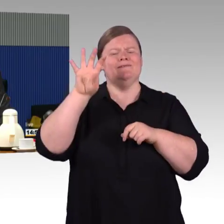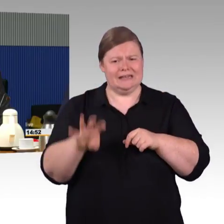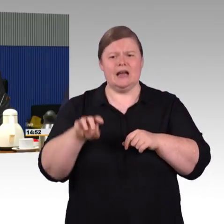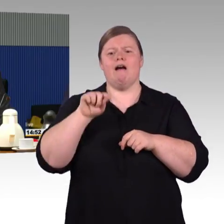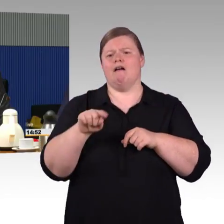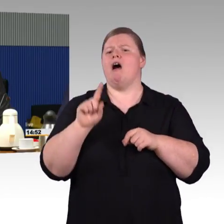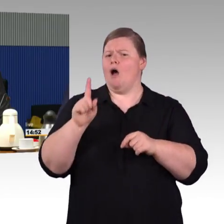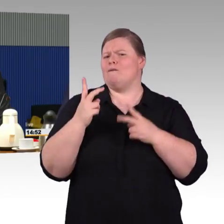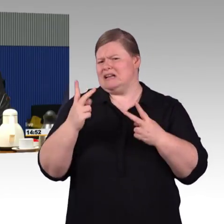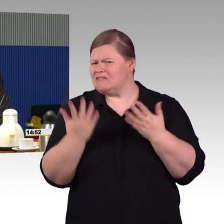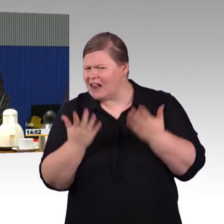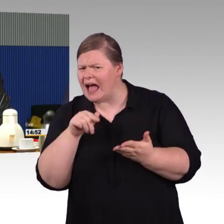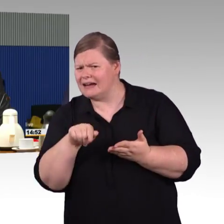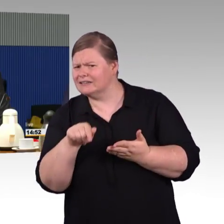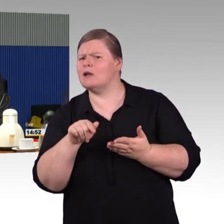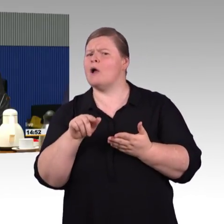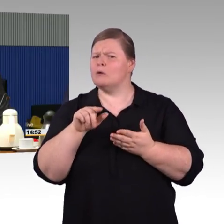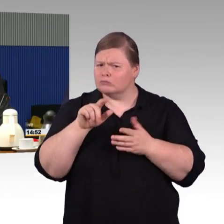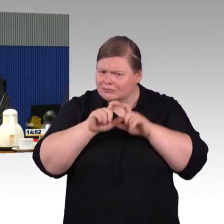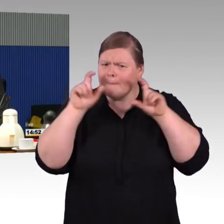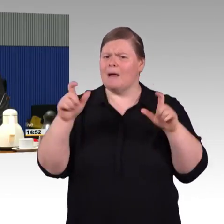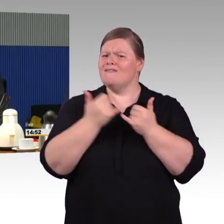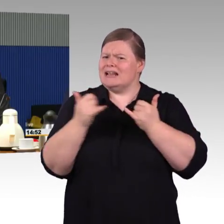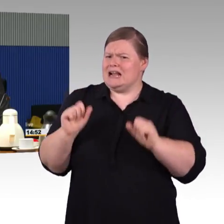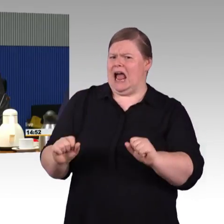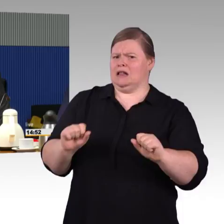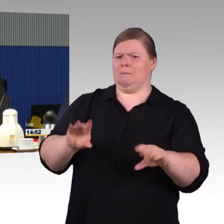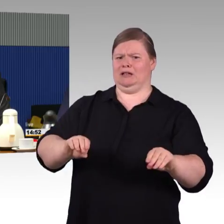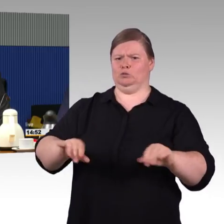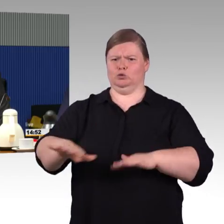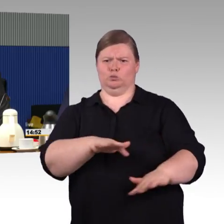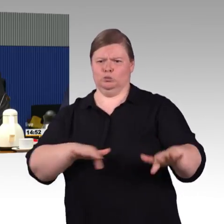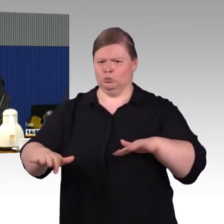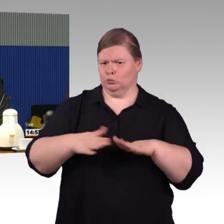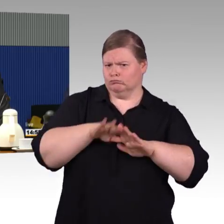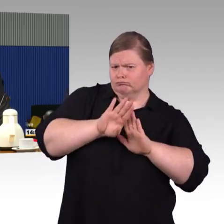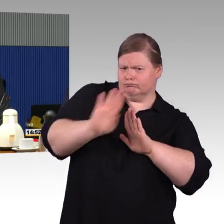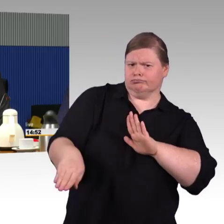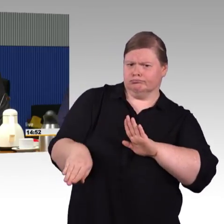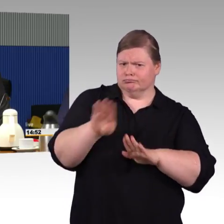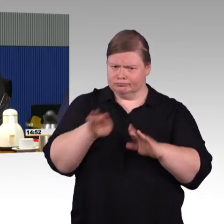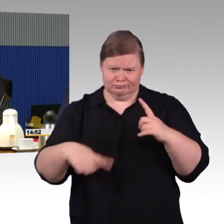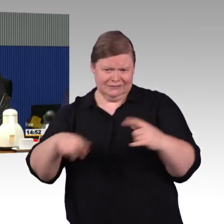Wir sehen da schon, dass sich die Bahn hier sehr engagiert, dass sie auch die Beteiligung von Menschen